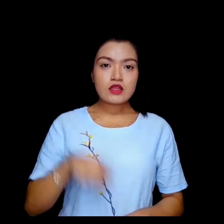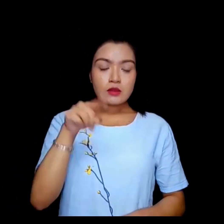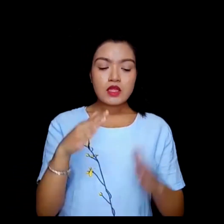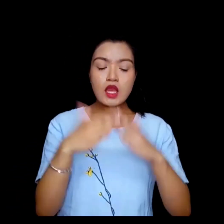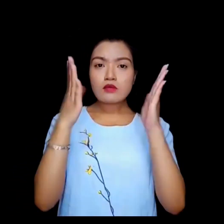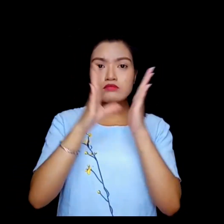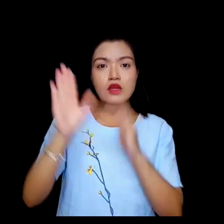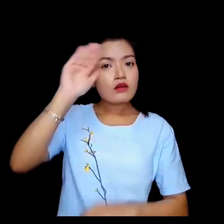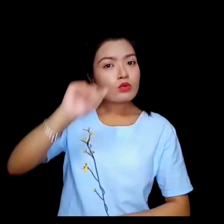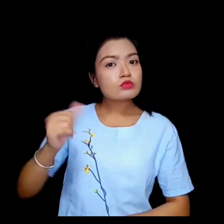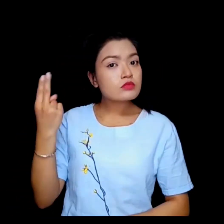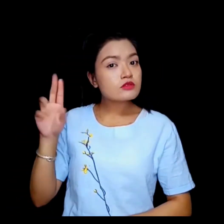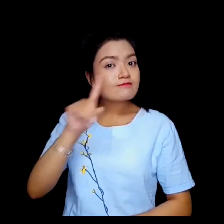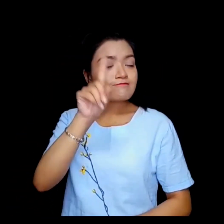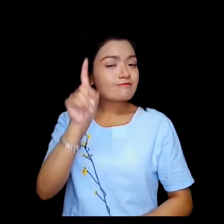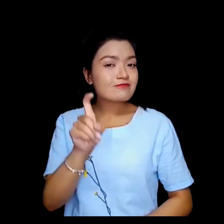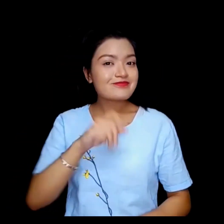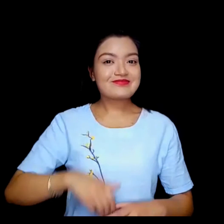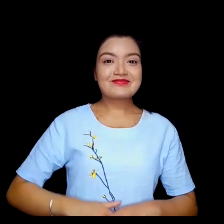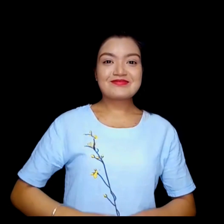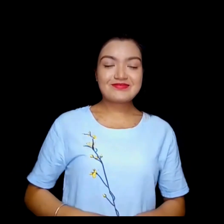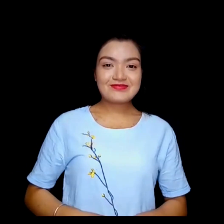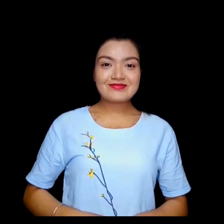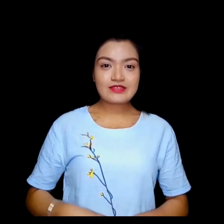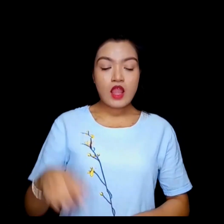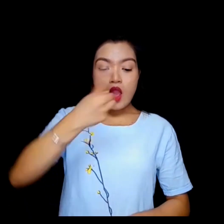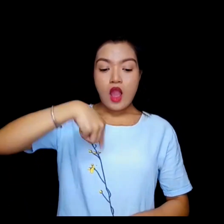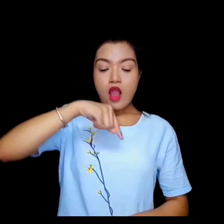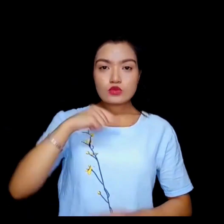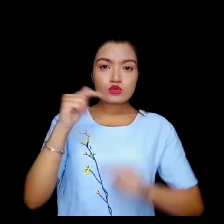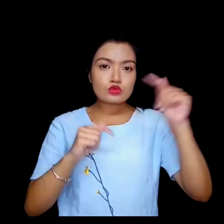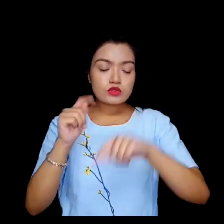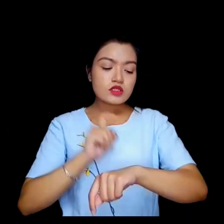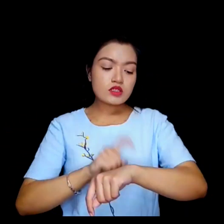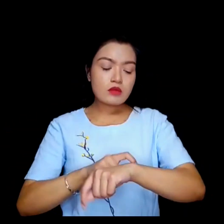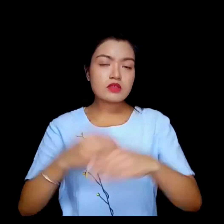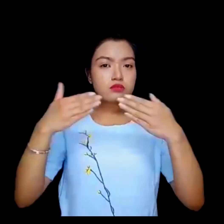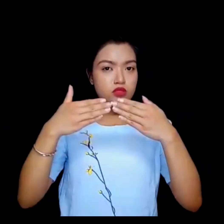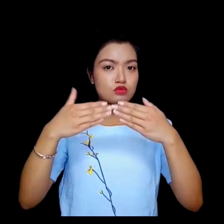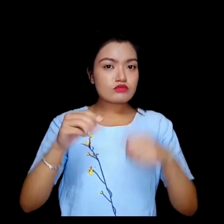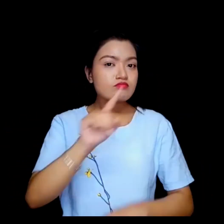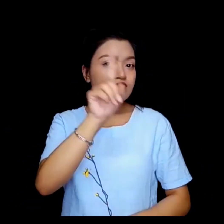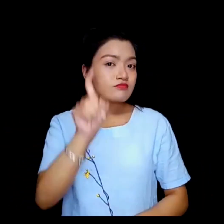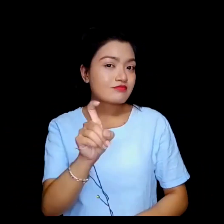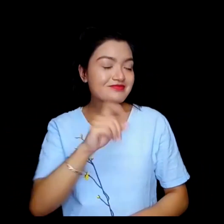तपाई कहाँबाट आउनुभएको ? हामी कुन समयमा भेत्छ ?